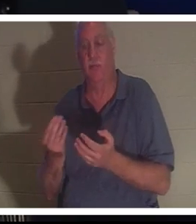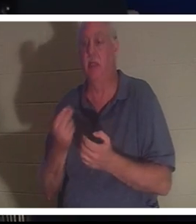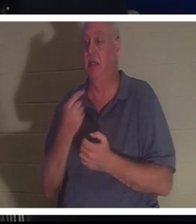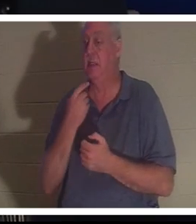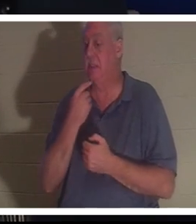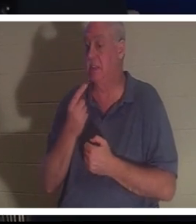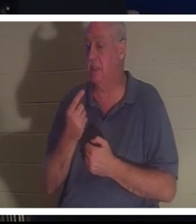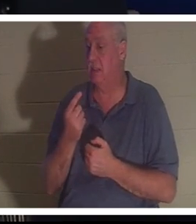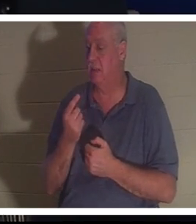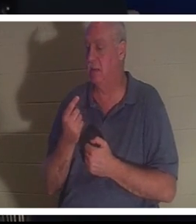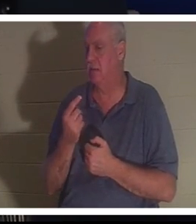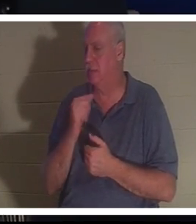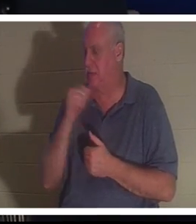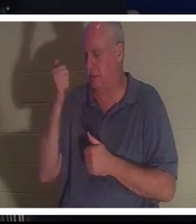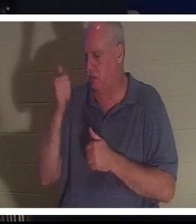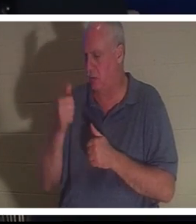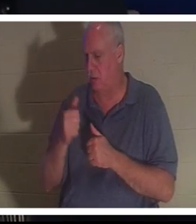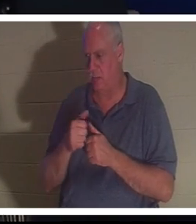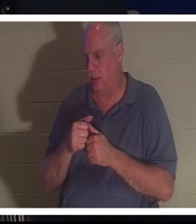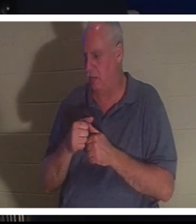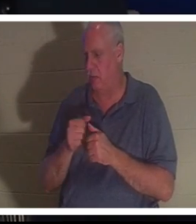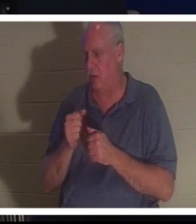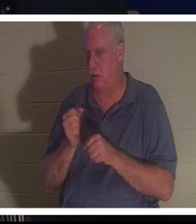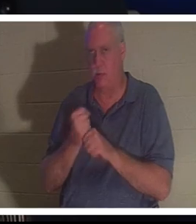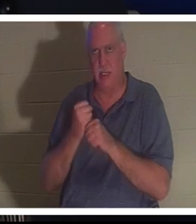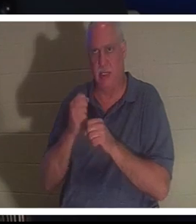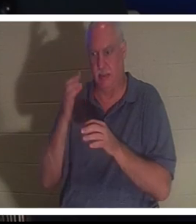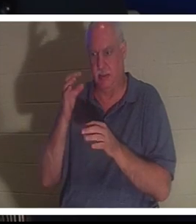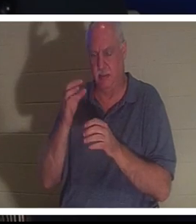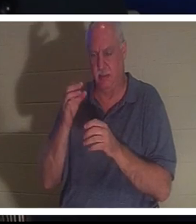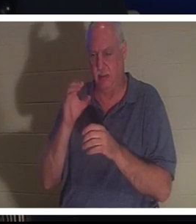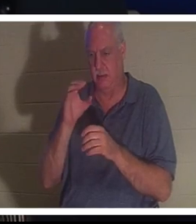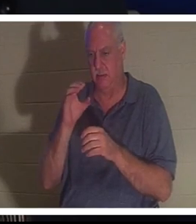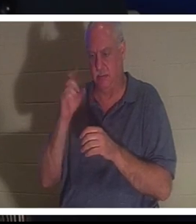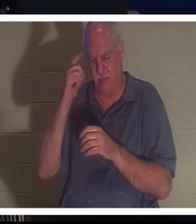даже не помнила, чтобы делала сознательный выбор, но вдруг снова оказалась в своем теле.